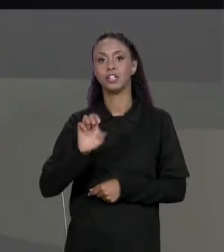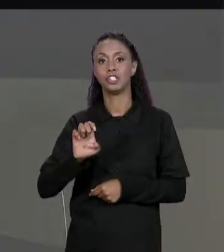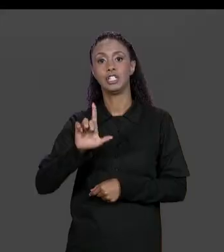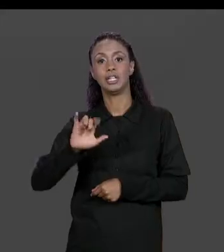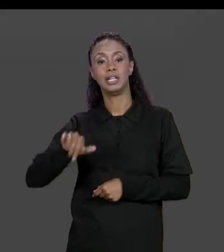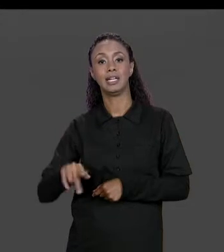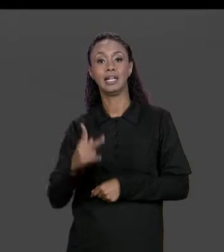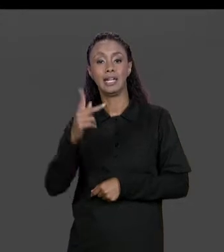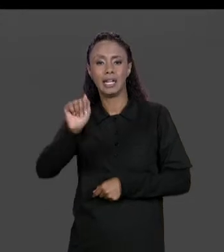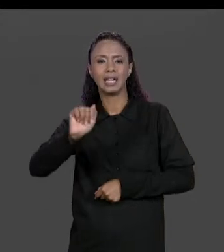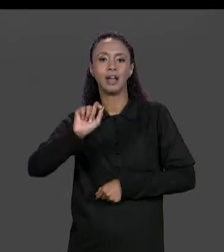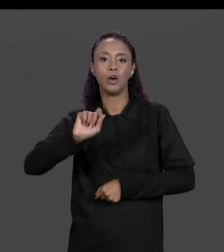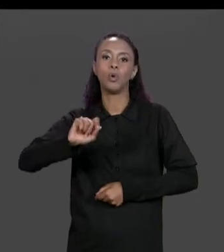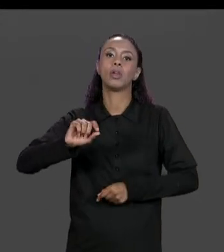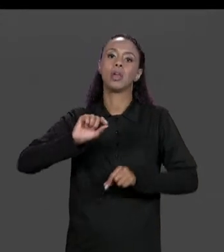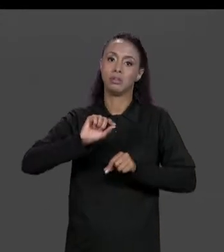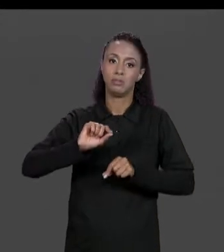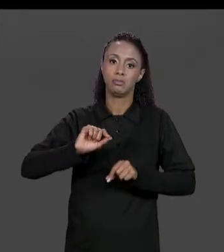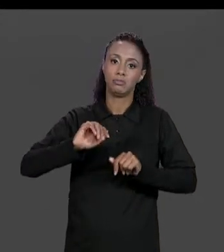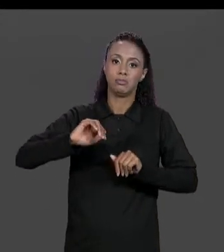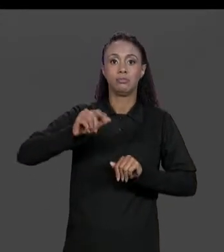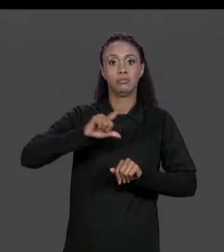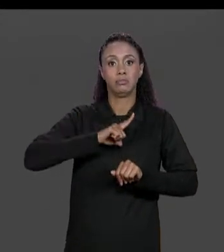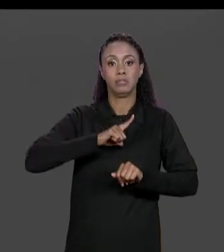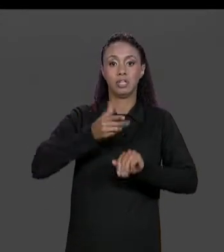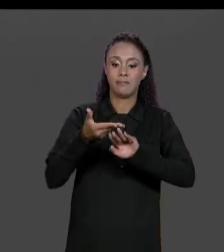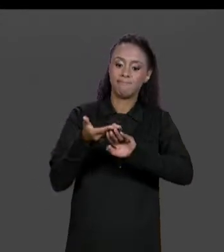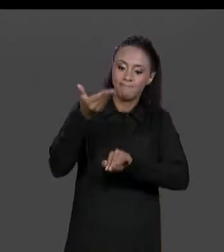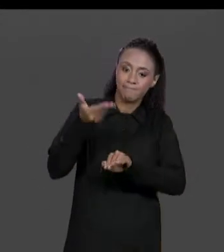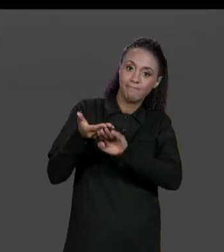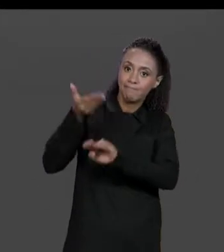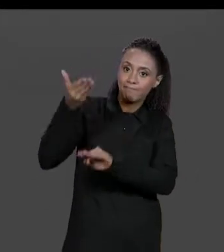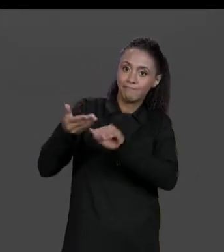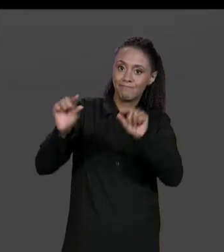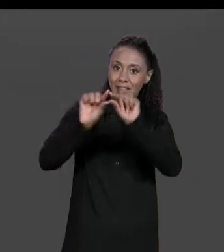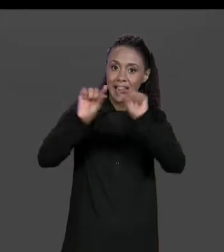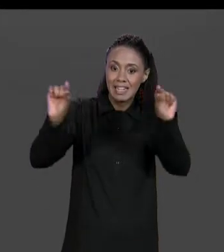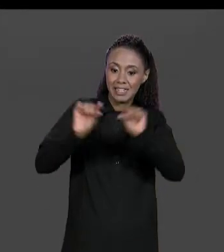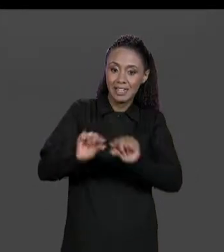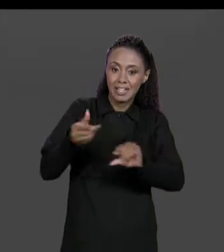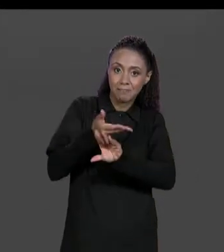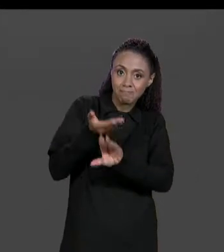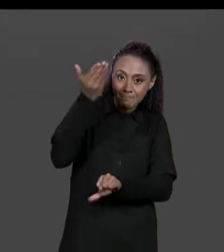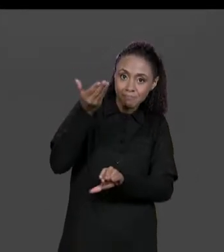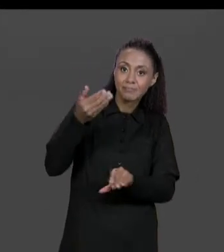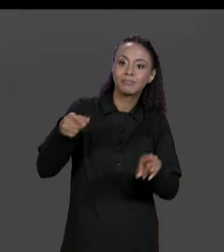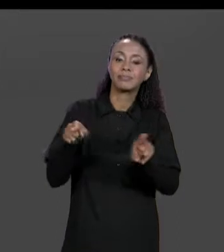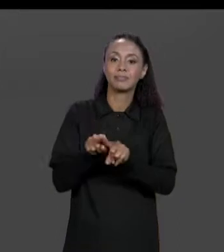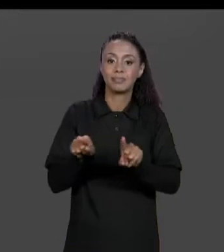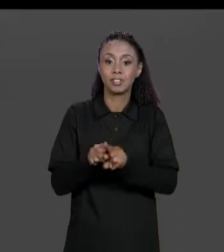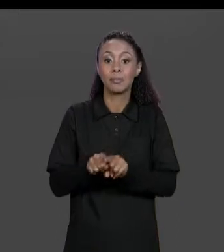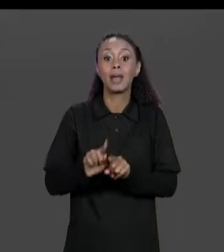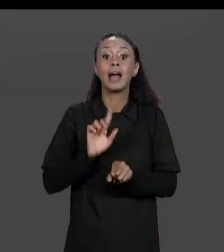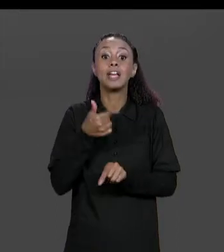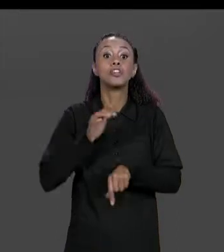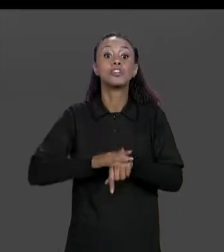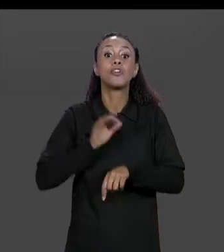ESTRUTURADO, MAS TEM TAMBÉM UMA TERCEIRA MANEIRA QUE AO INVÉS DE IMPRIMIR UM ESPAÇO EM BRANCO A GENTE IMPRIME UMA TABULAÇÃO, O "BARRA Q" É O